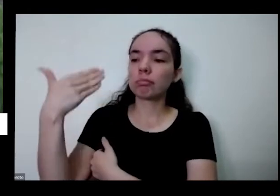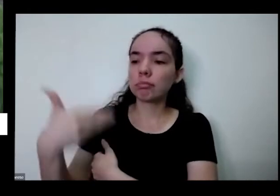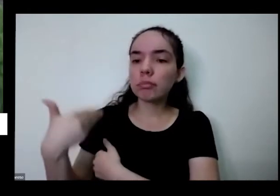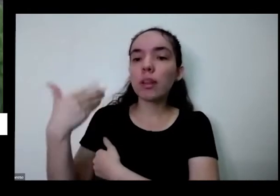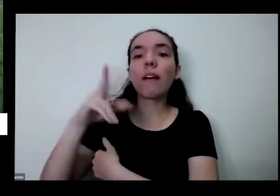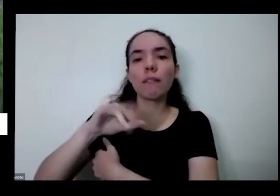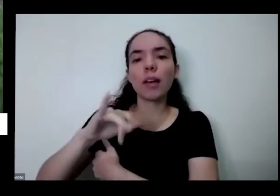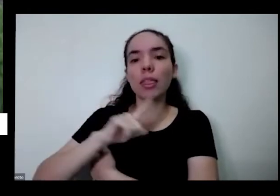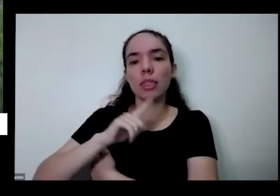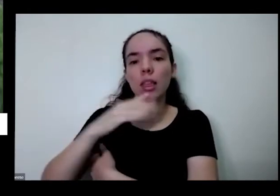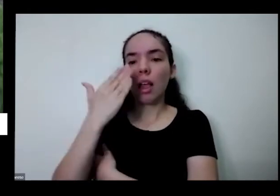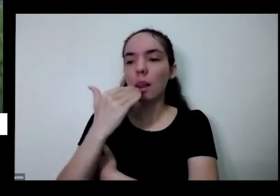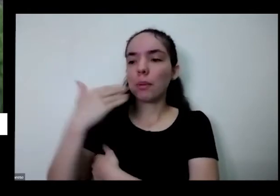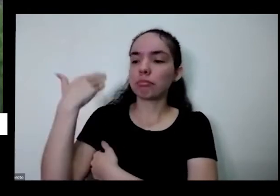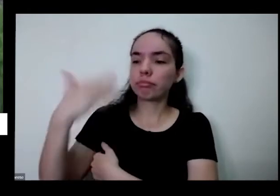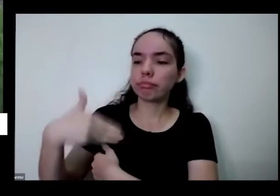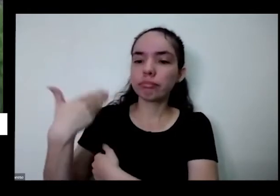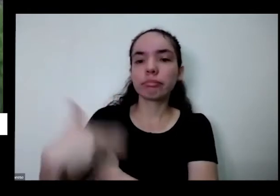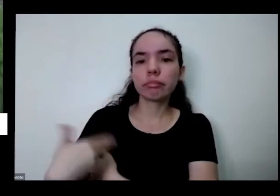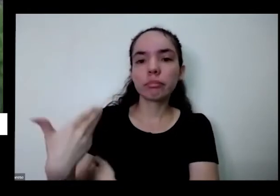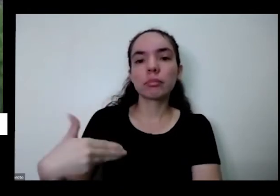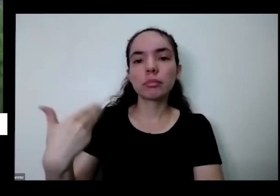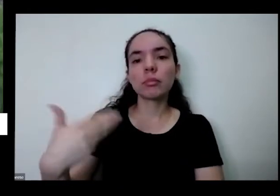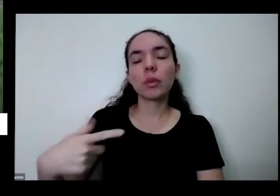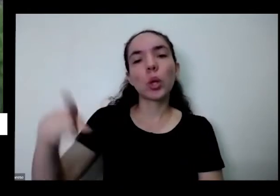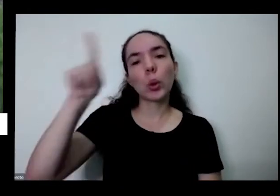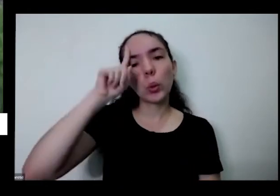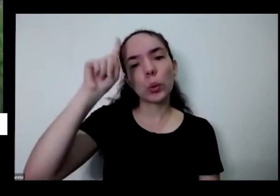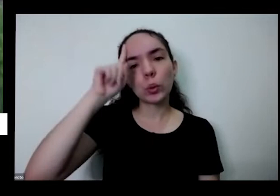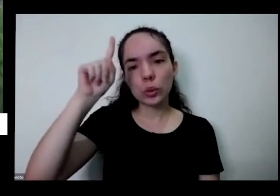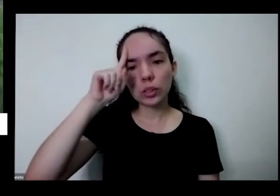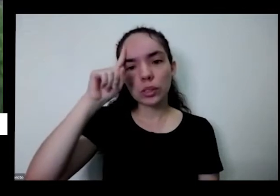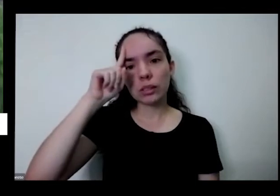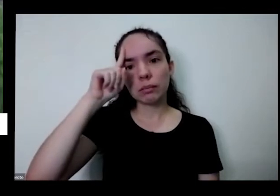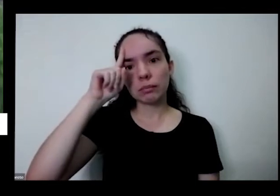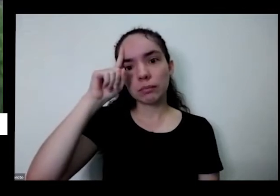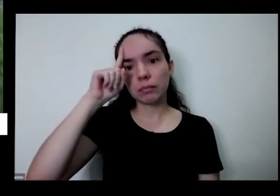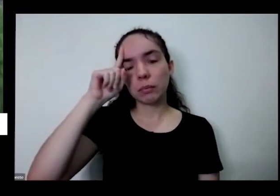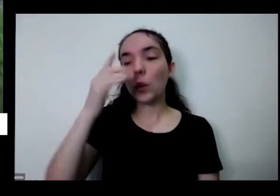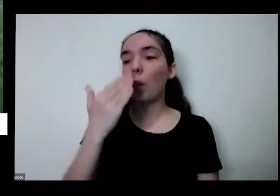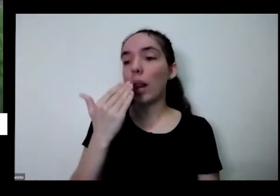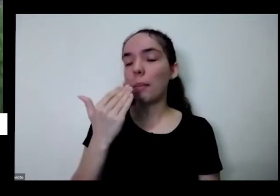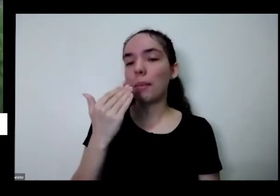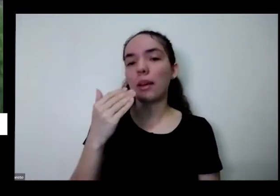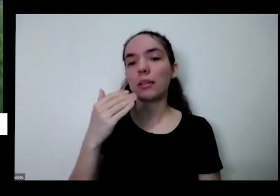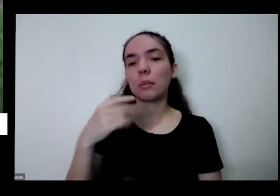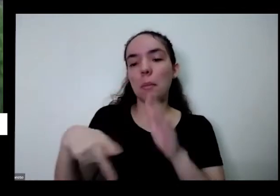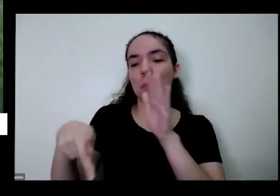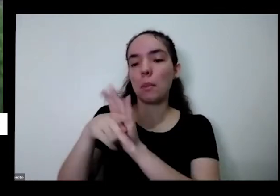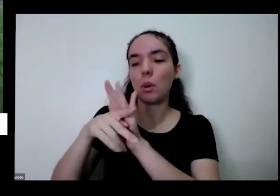ter também é isso De preferência um alimento Regional que você coma aquilo que você gosta